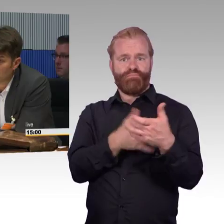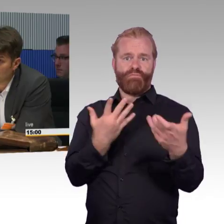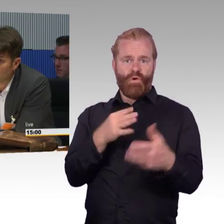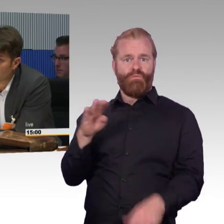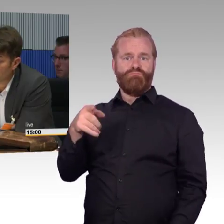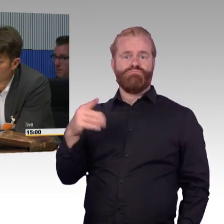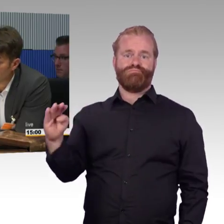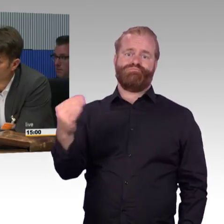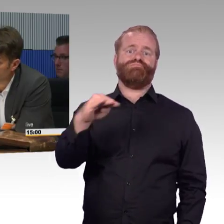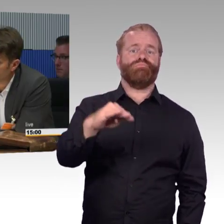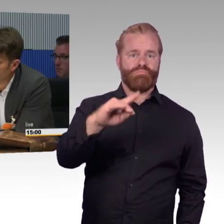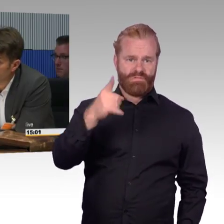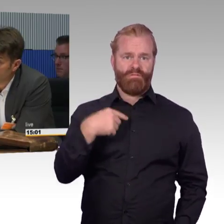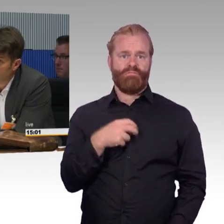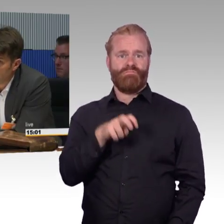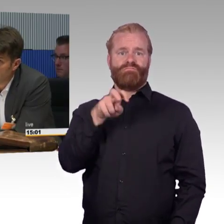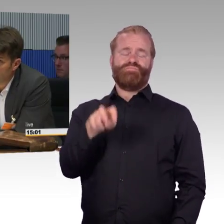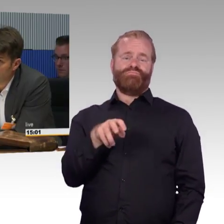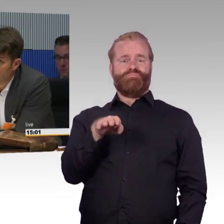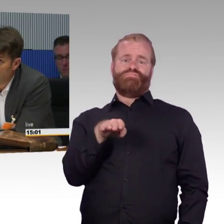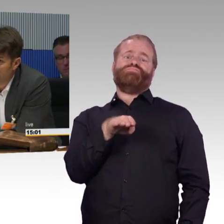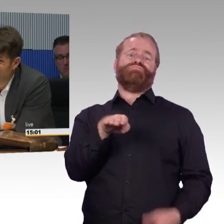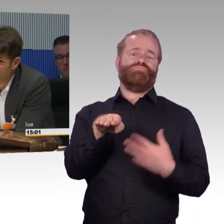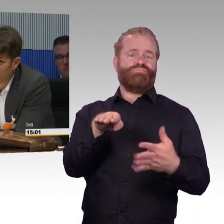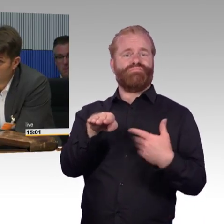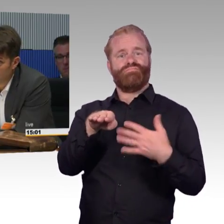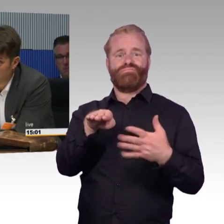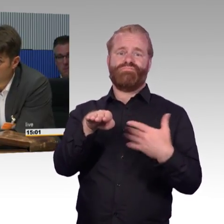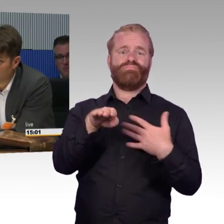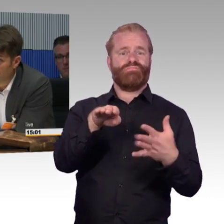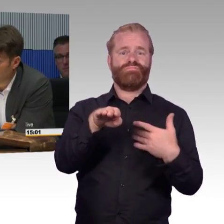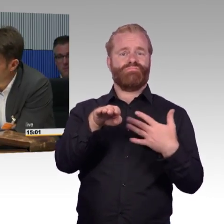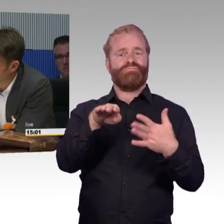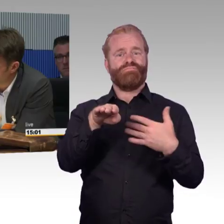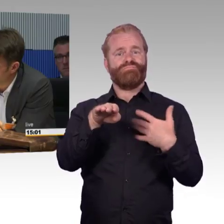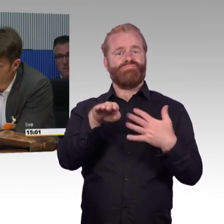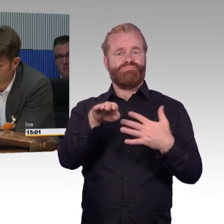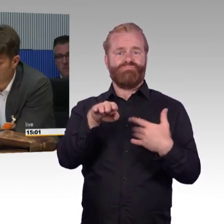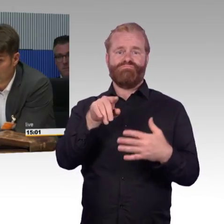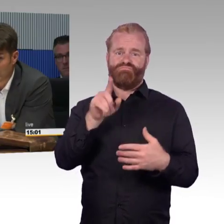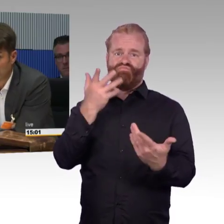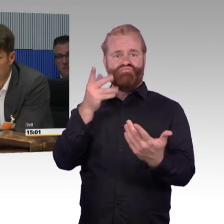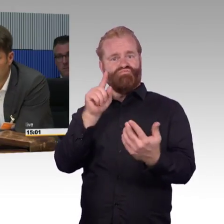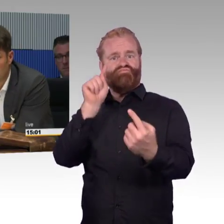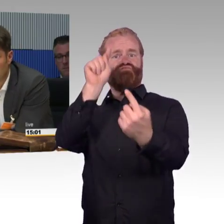noch nicht ganz so gut, aber auch da werden wir hinkommen. Dann laufen wir alle die Gefahr, dass es für die Menschen besser wird, ich gönne das jedem